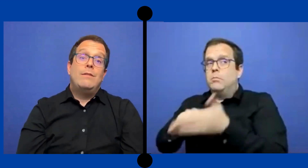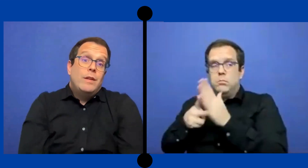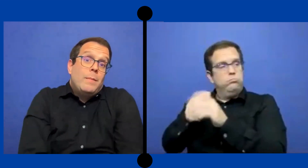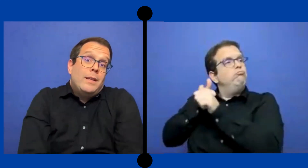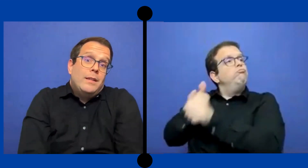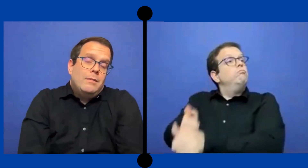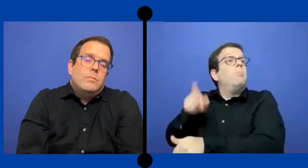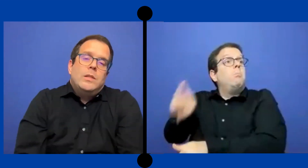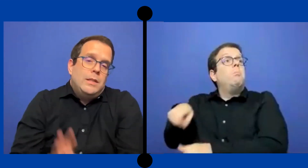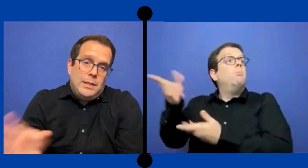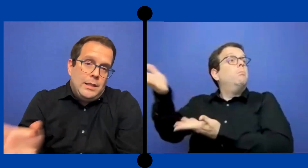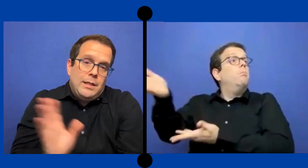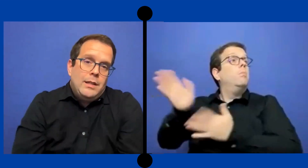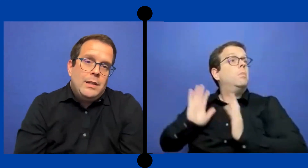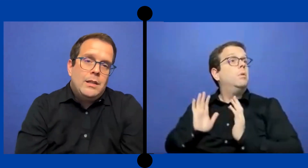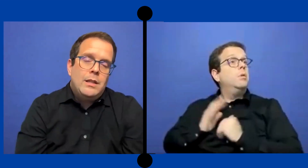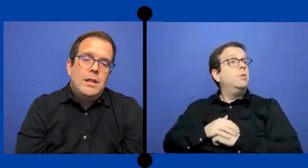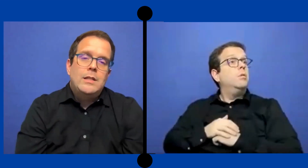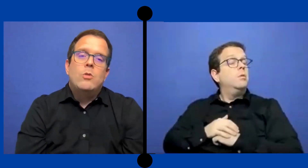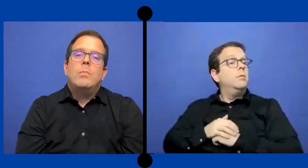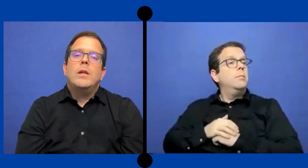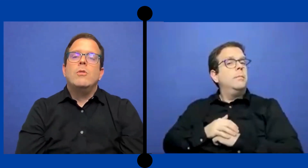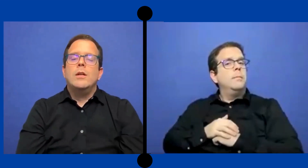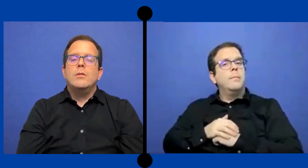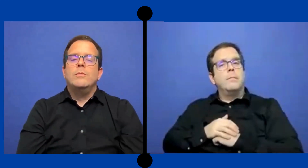y firmaste tiene que- se tiene que cumplir con eso.